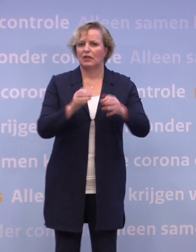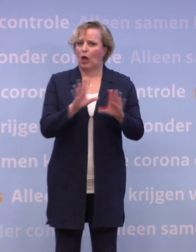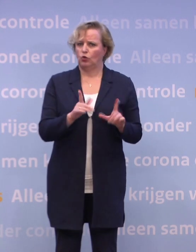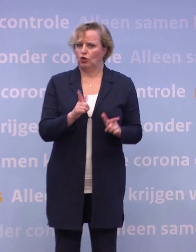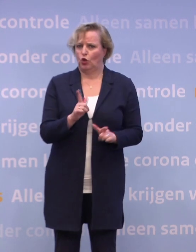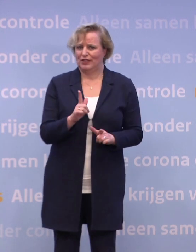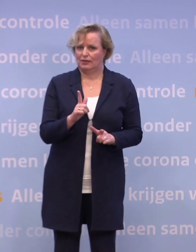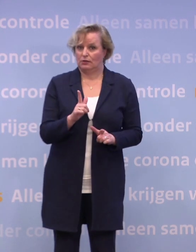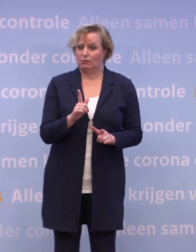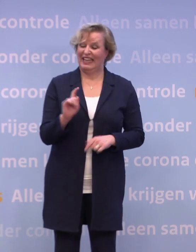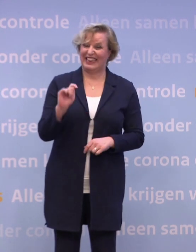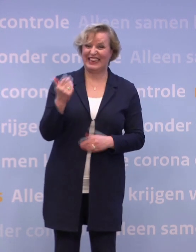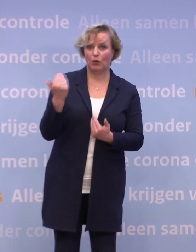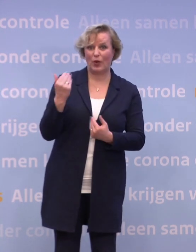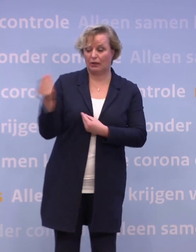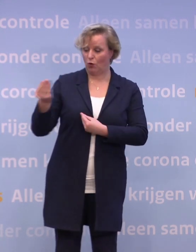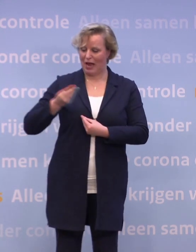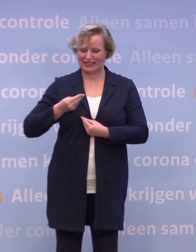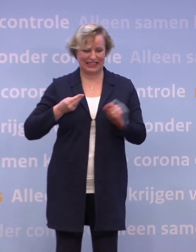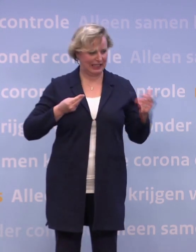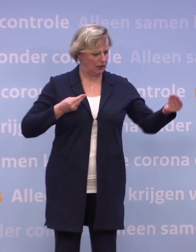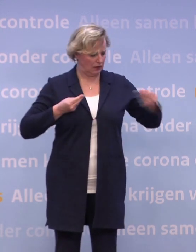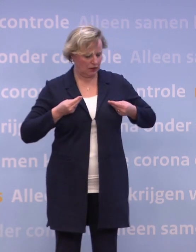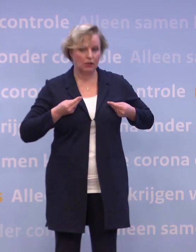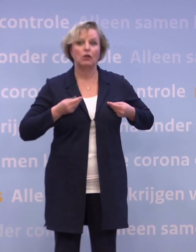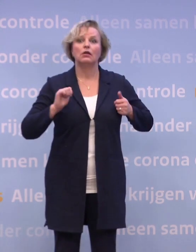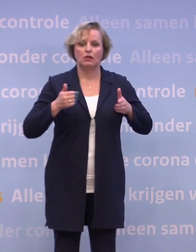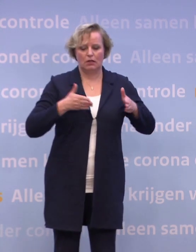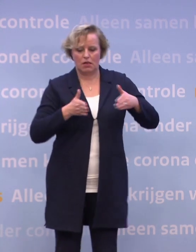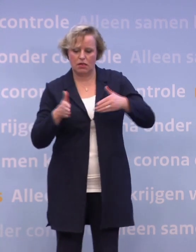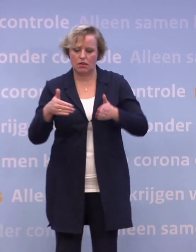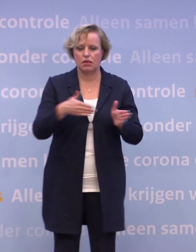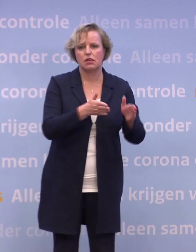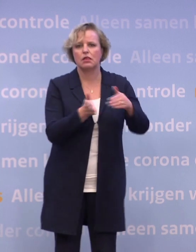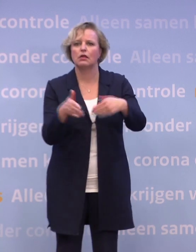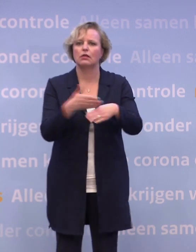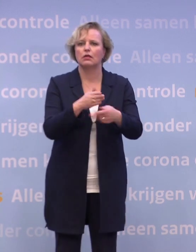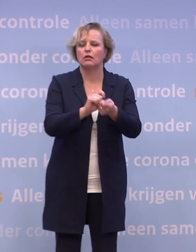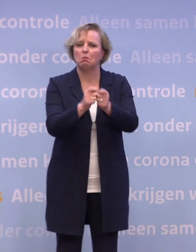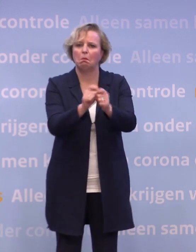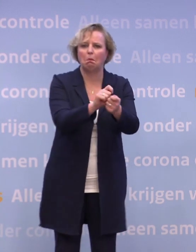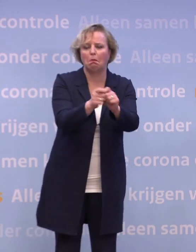Telkens ontvangen we nieuwe informatie... ...en dus moeten we wendbaar blijven in de uitvoering.